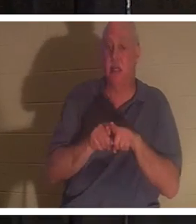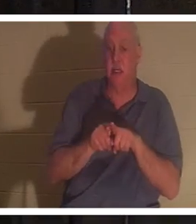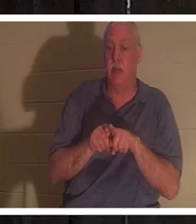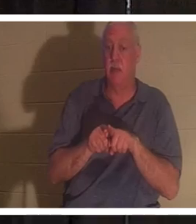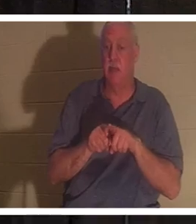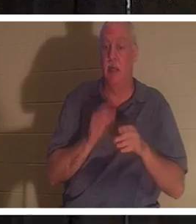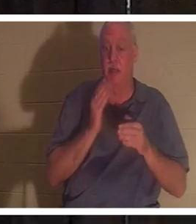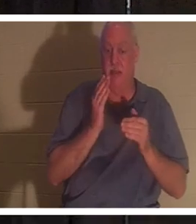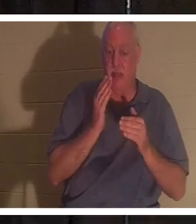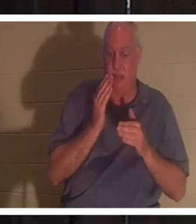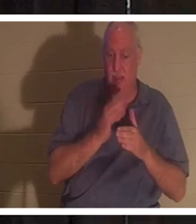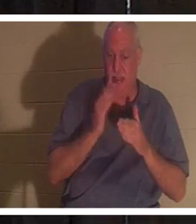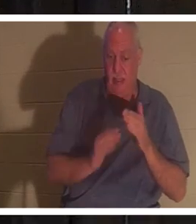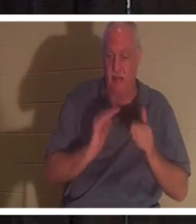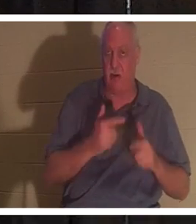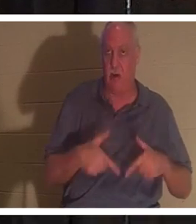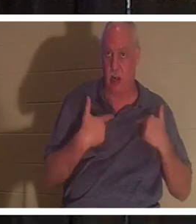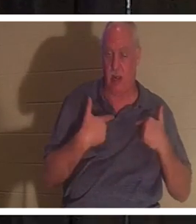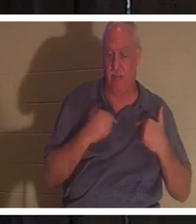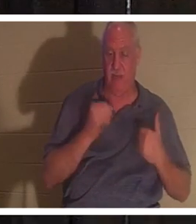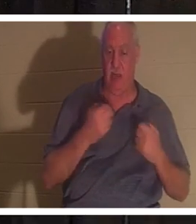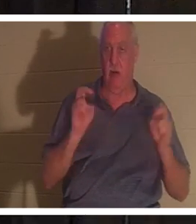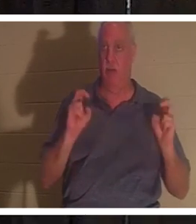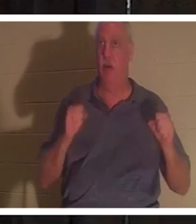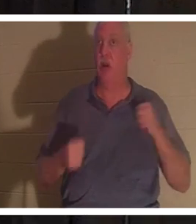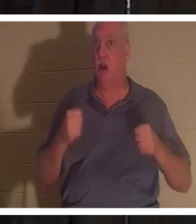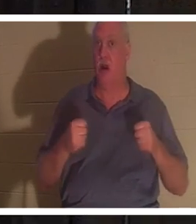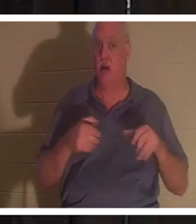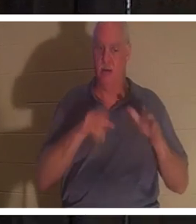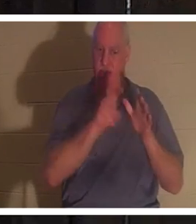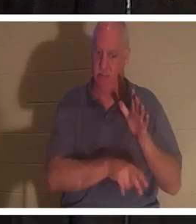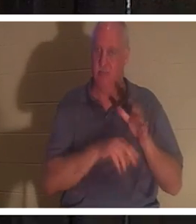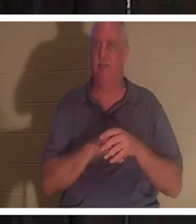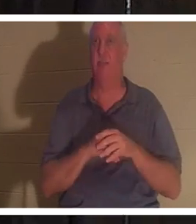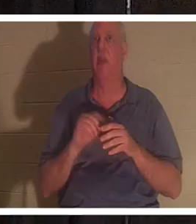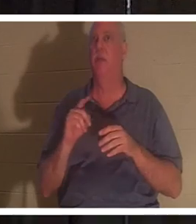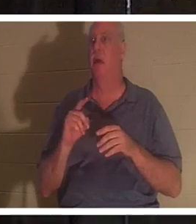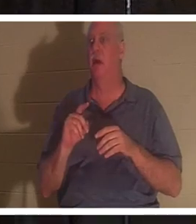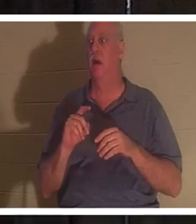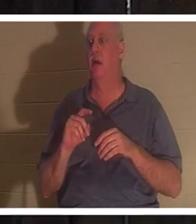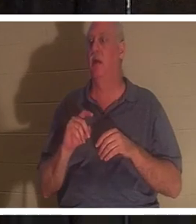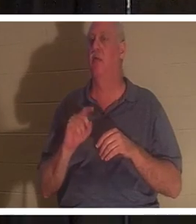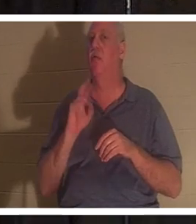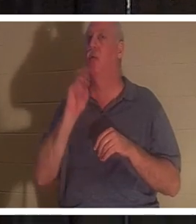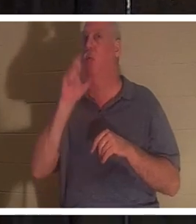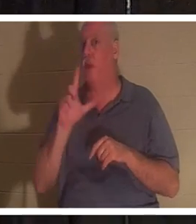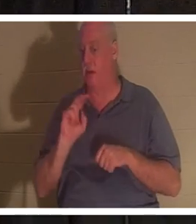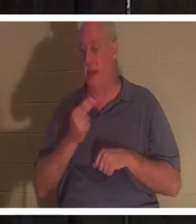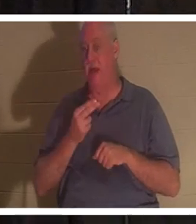의 끝에서도 똑같습니다 . 우리 차는 땅에 박혀 있지만, 당신이 기독교인이든